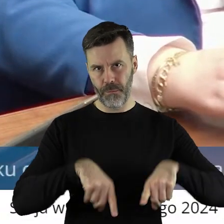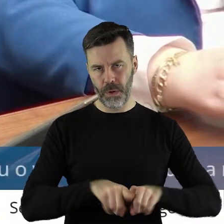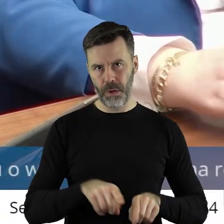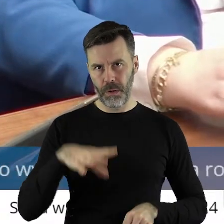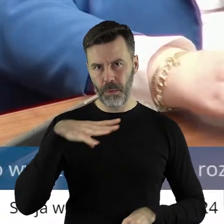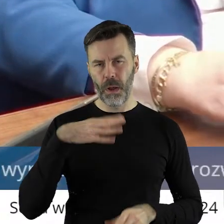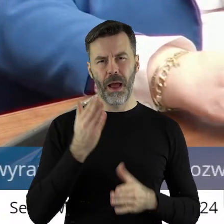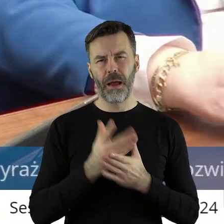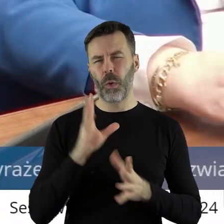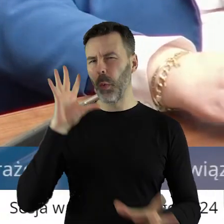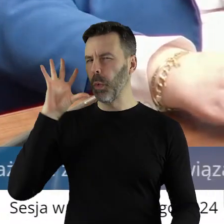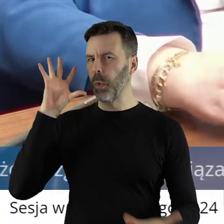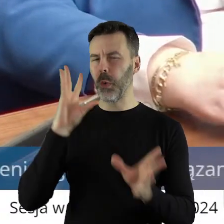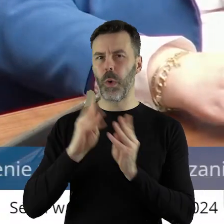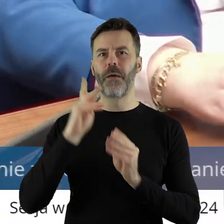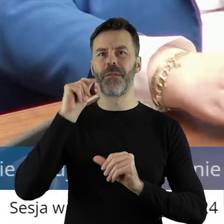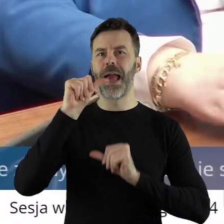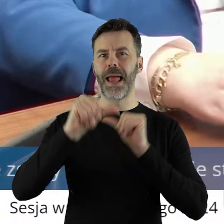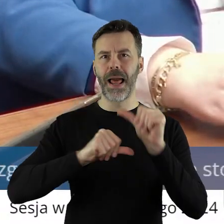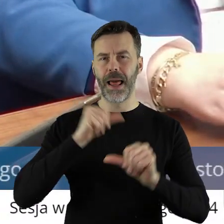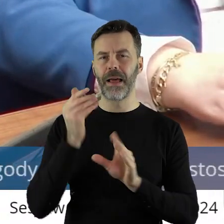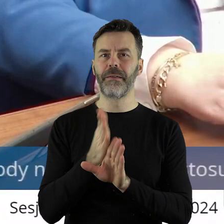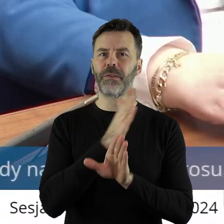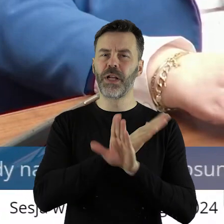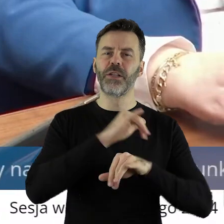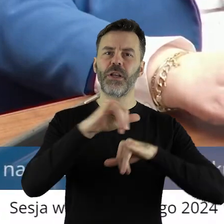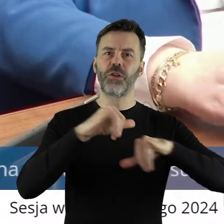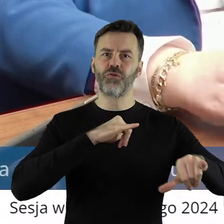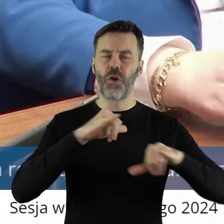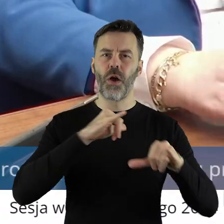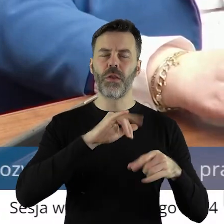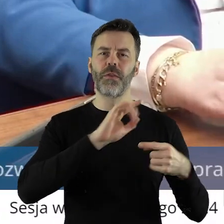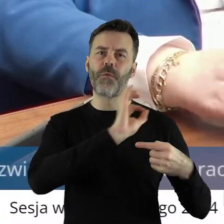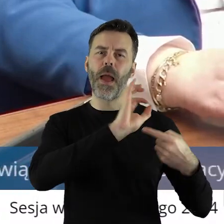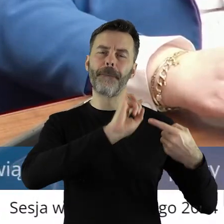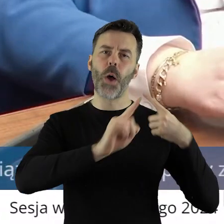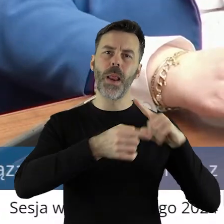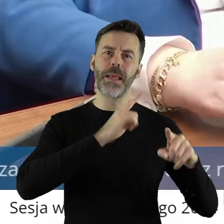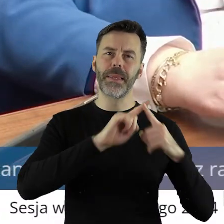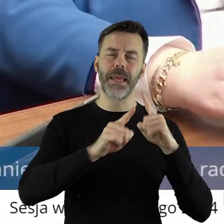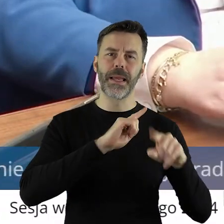przez te lata, realizując politykę poprzedniego rządu trafiło do rolników z terenu województwa